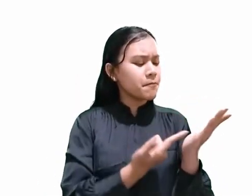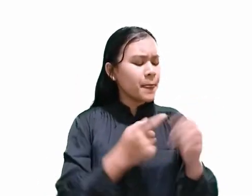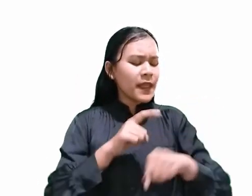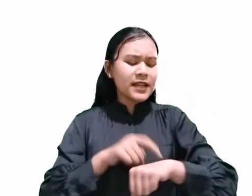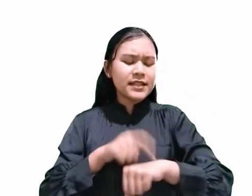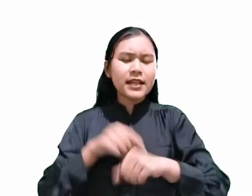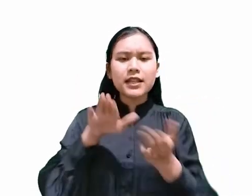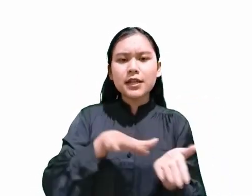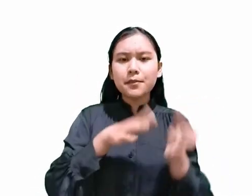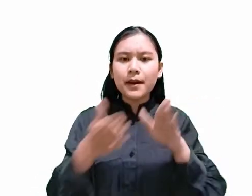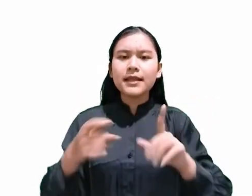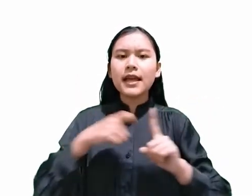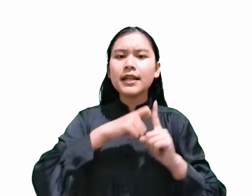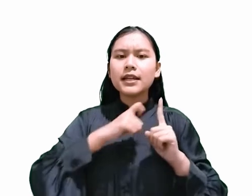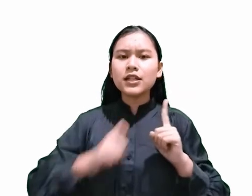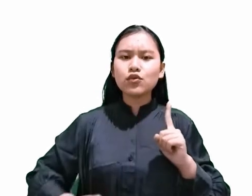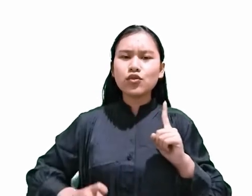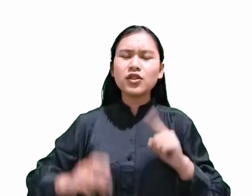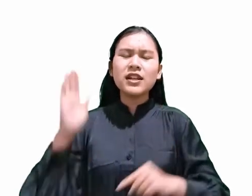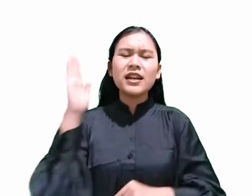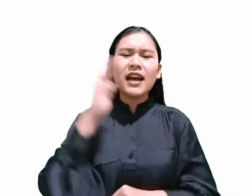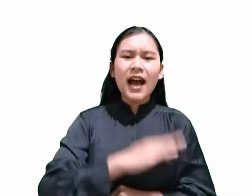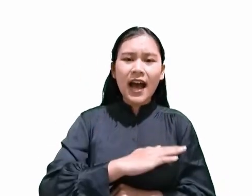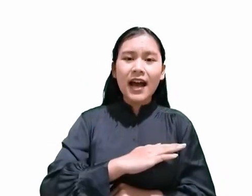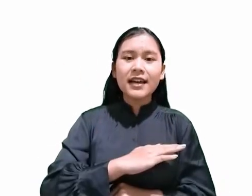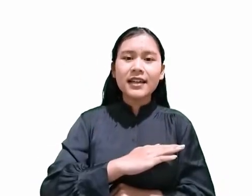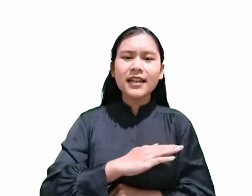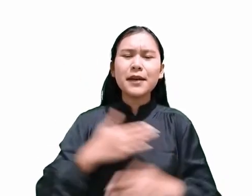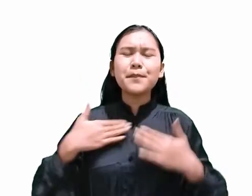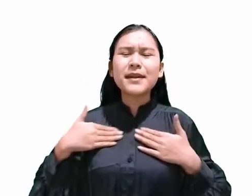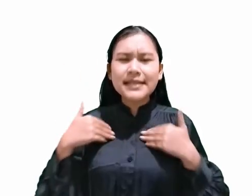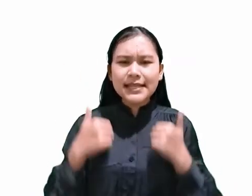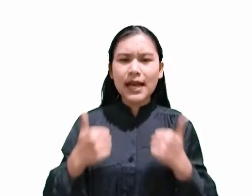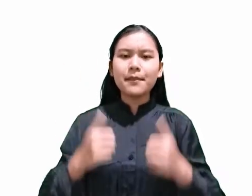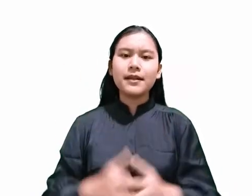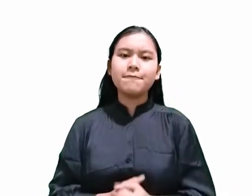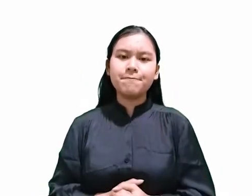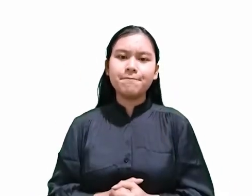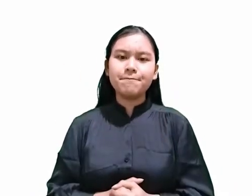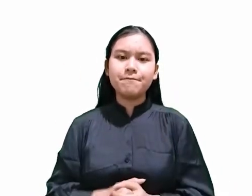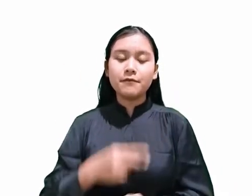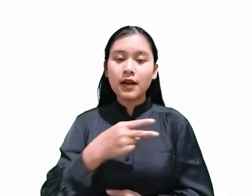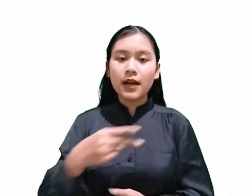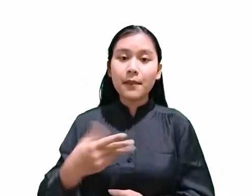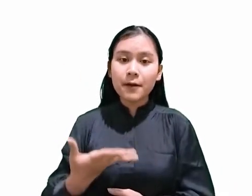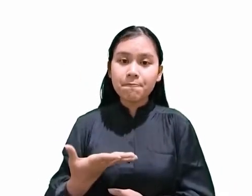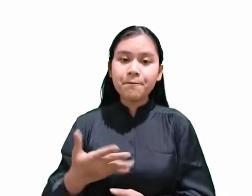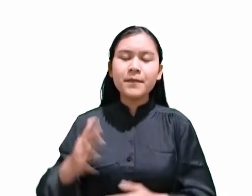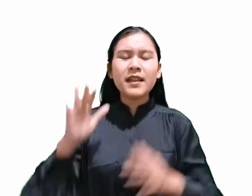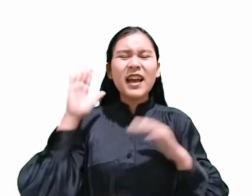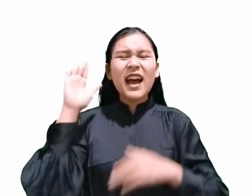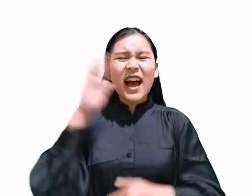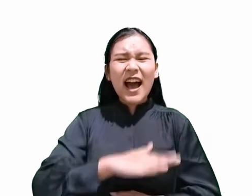"Hari itu adalah hari persiapan, yaitu hari menjelang Sabat.”